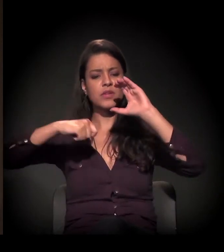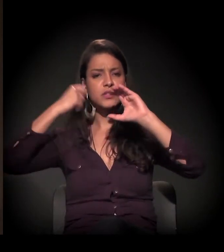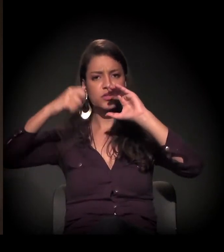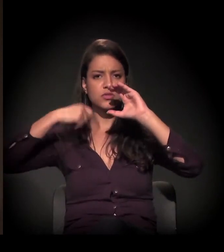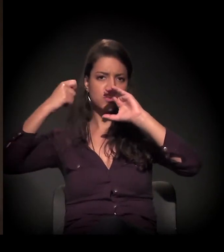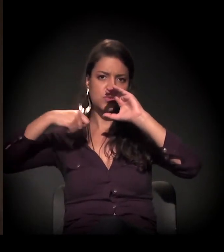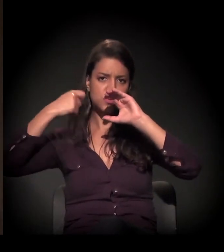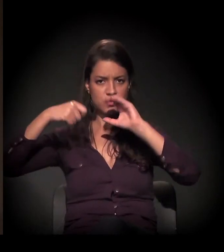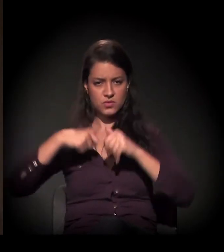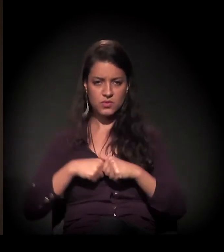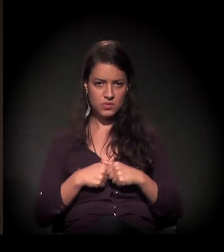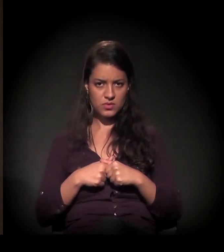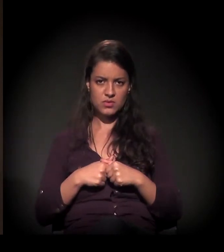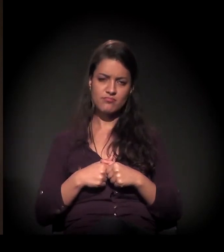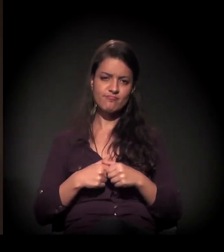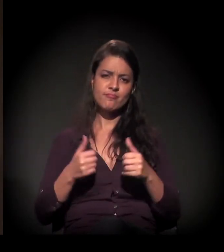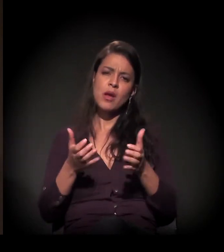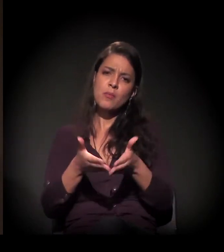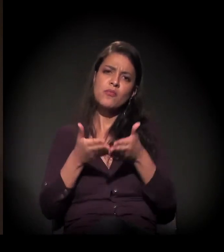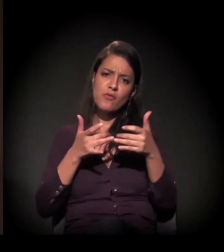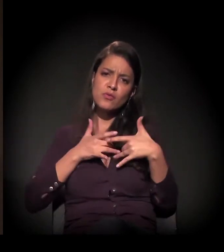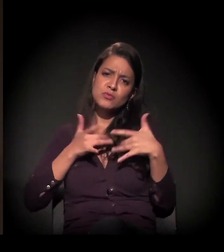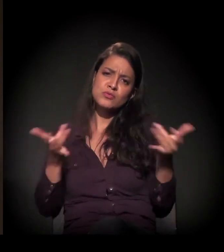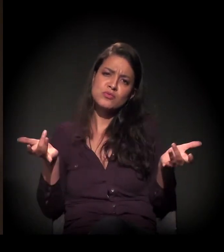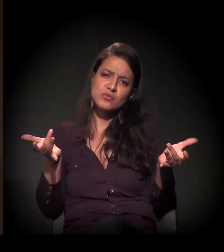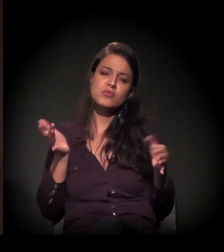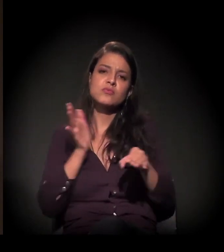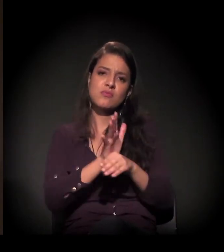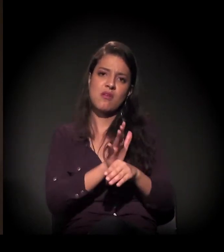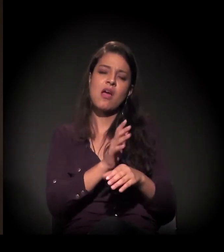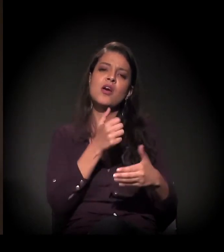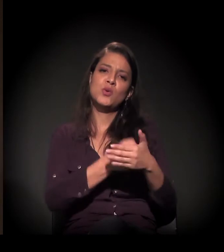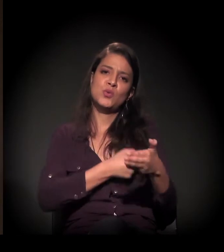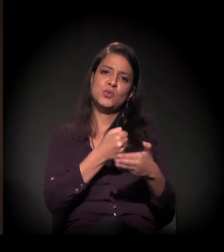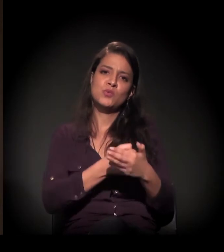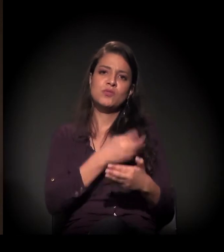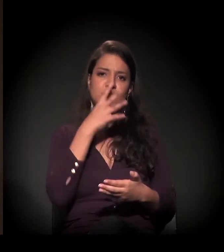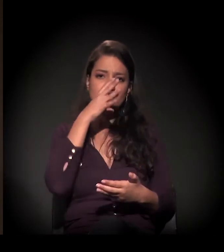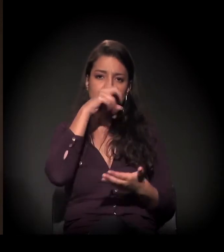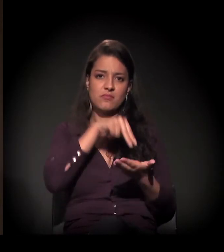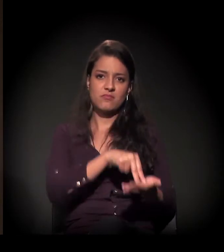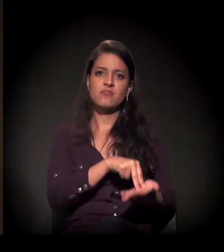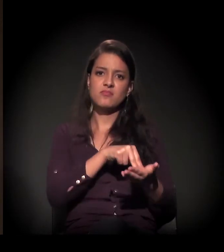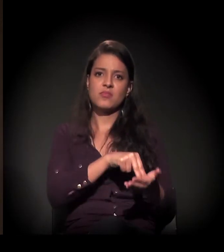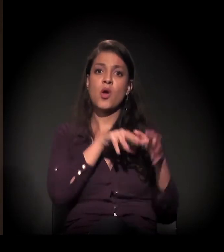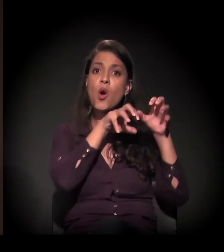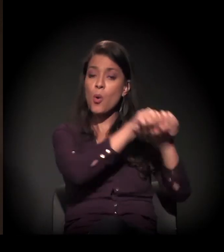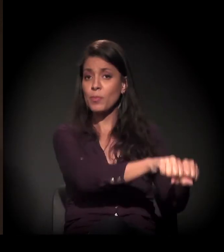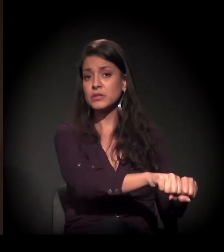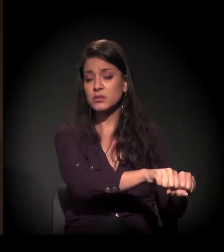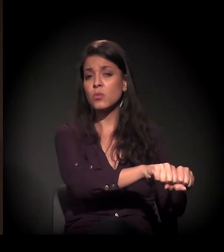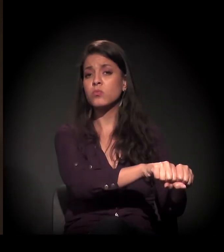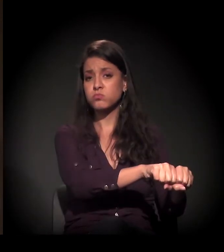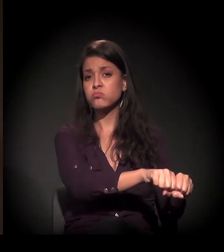Envie e seja solidário à luta e à resistência dessa ocupação que simboliza,